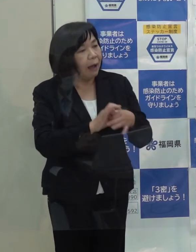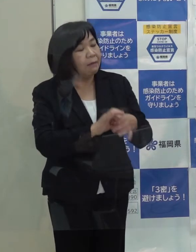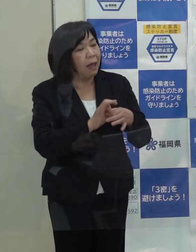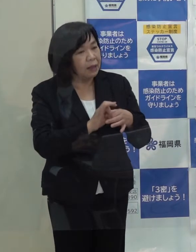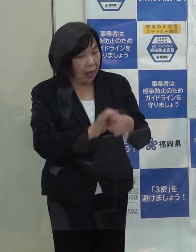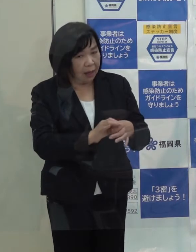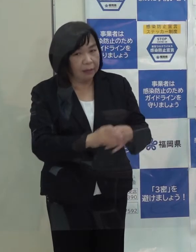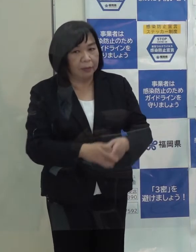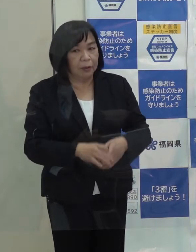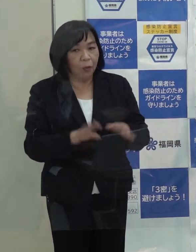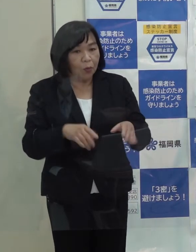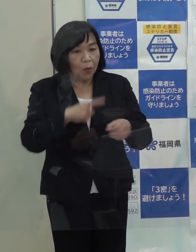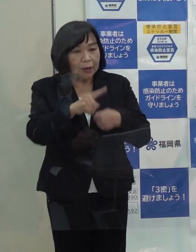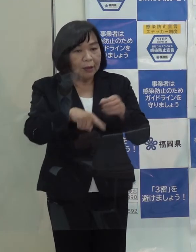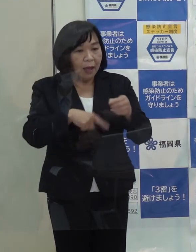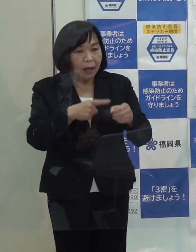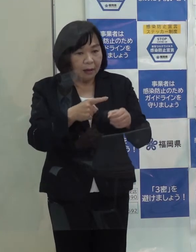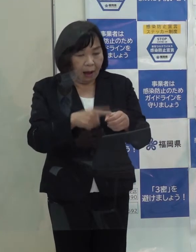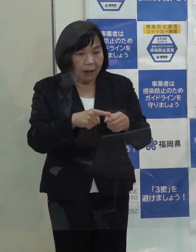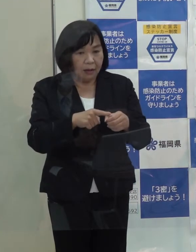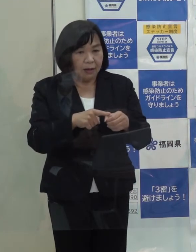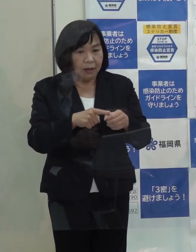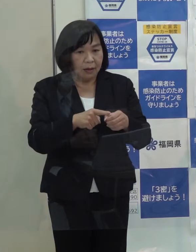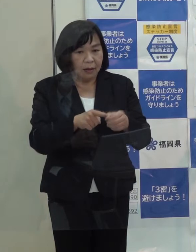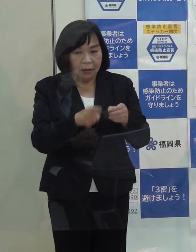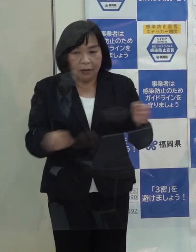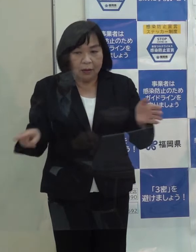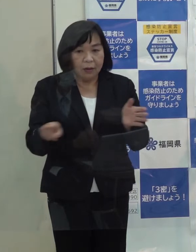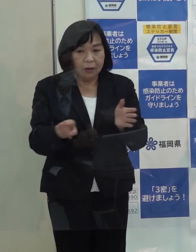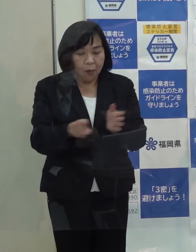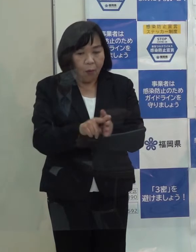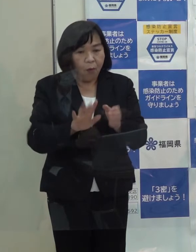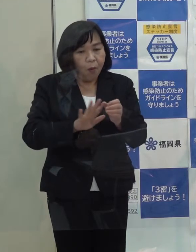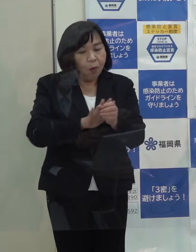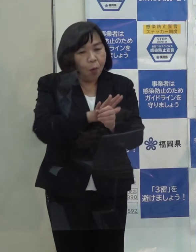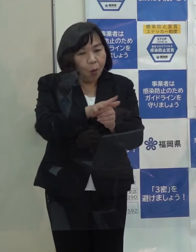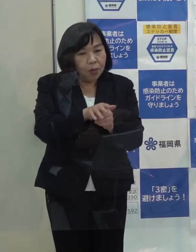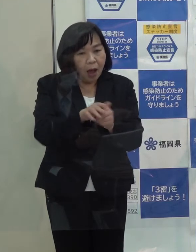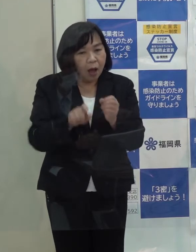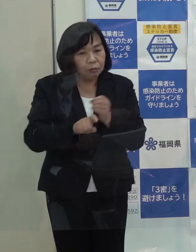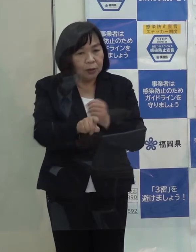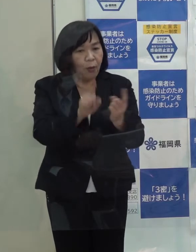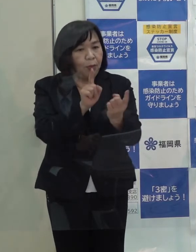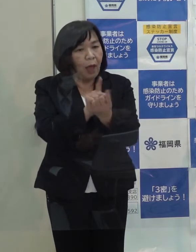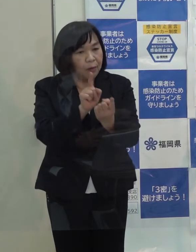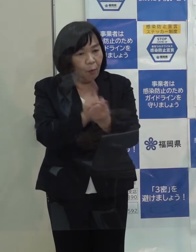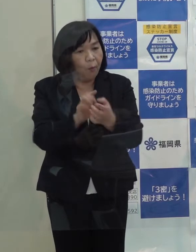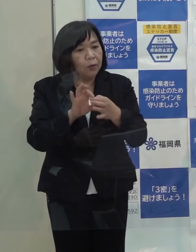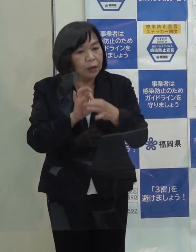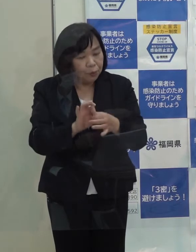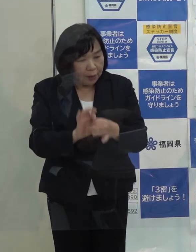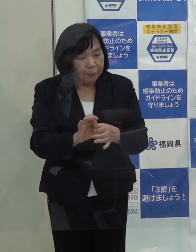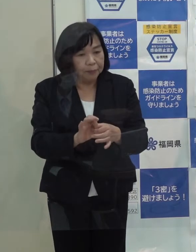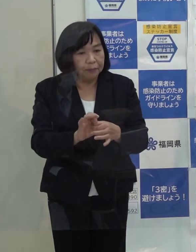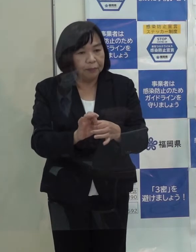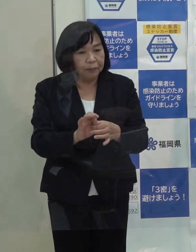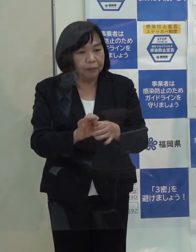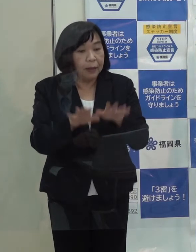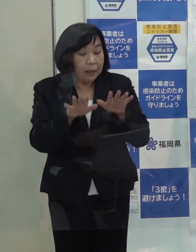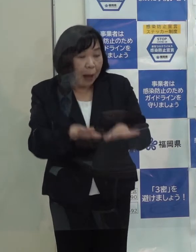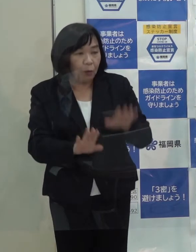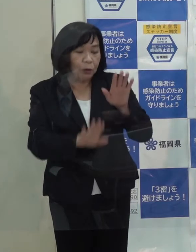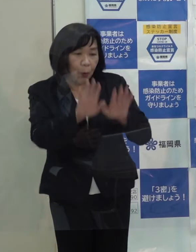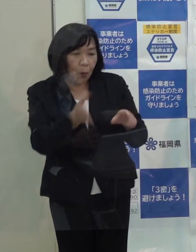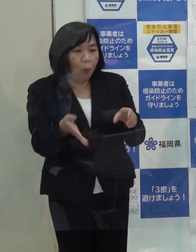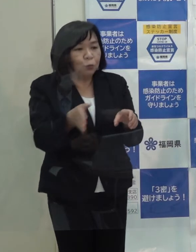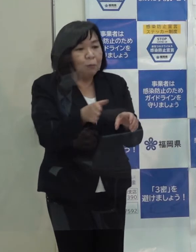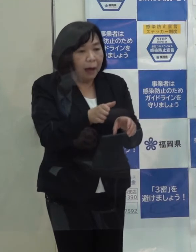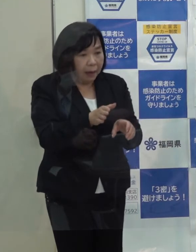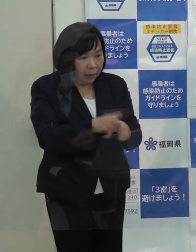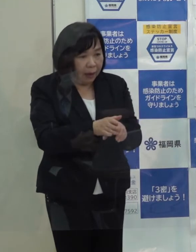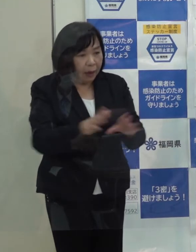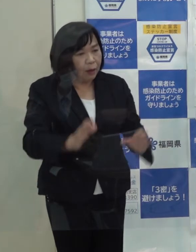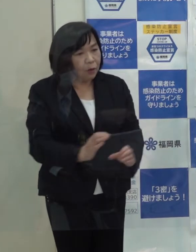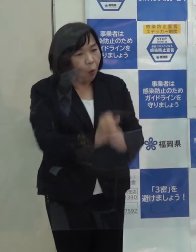（記者）この１年間を象徴する コロナへの県のこれまでの対応ですが 現状の状況も踏まえて総括されるといかがですか